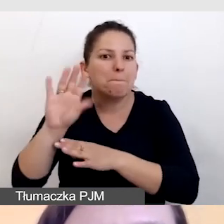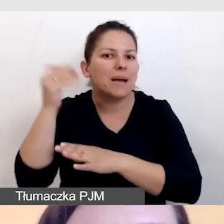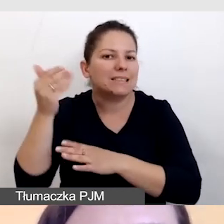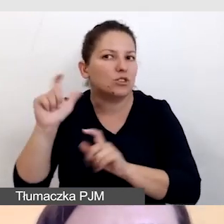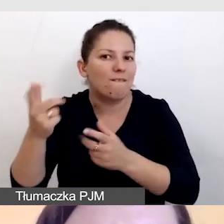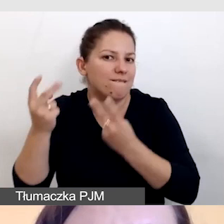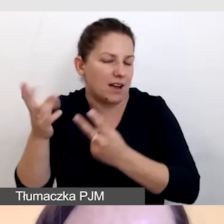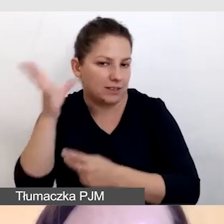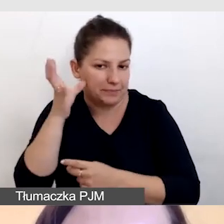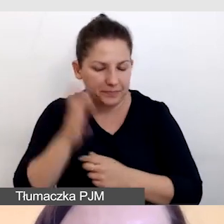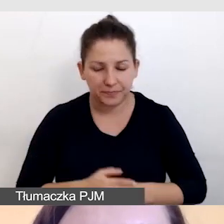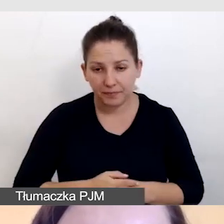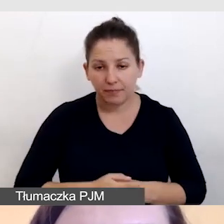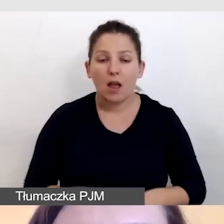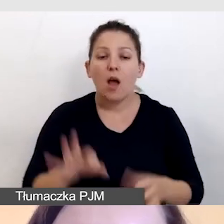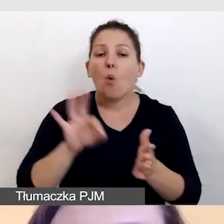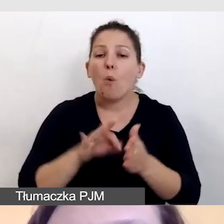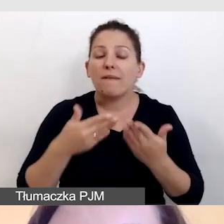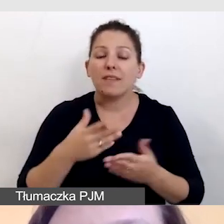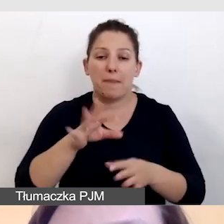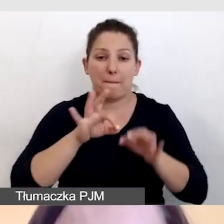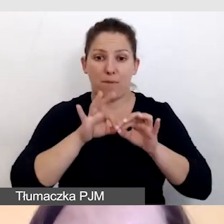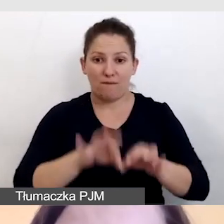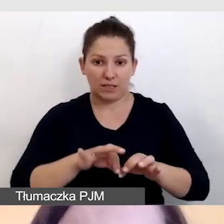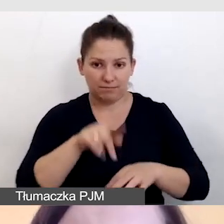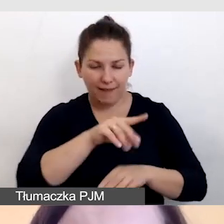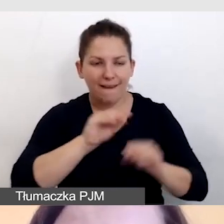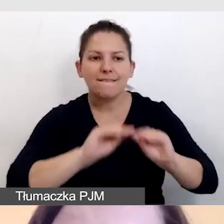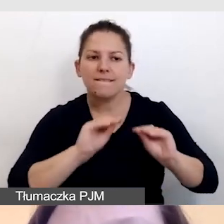Upewniamy się, że prowadzący dostali instrukcję, jak to zrobić.